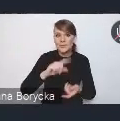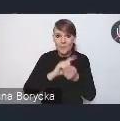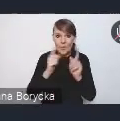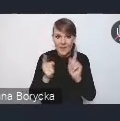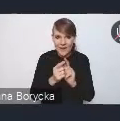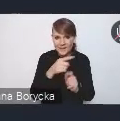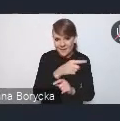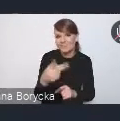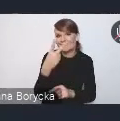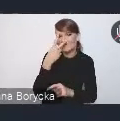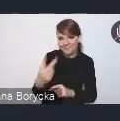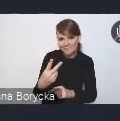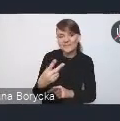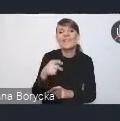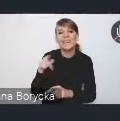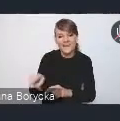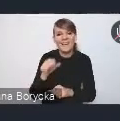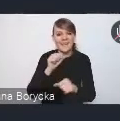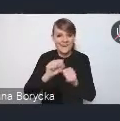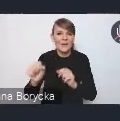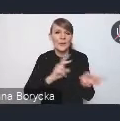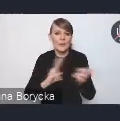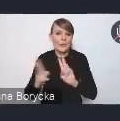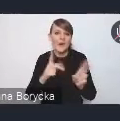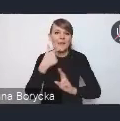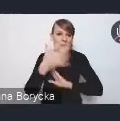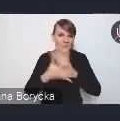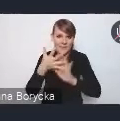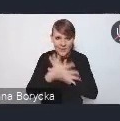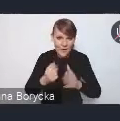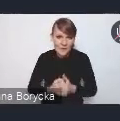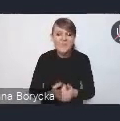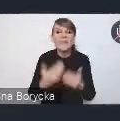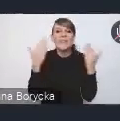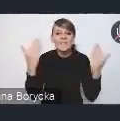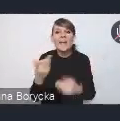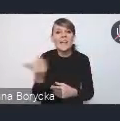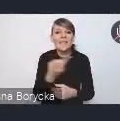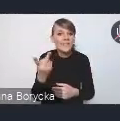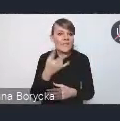tradycyjnie tłumaczone na język migowy, więc witamy dwie panie, które będą nam dzisiaj tłumaczyły,